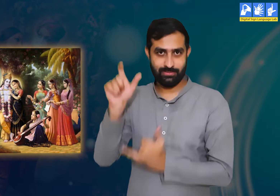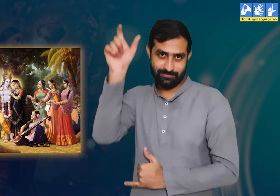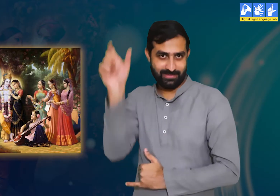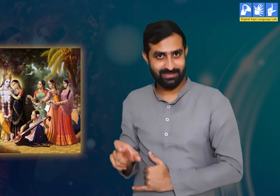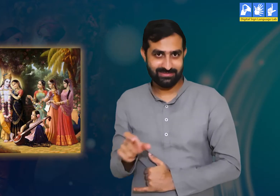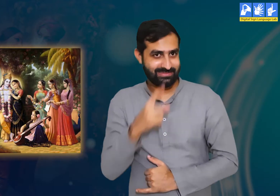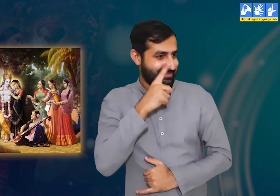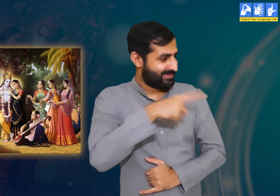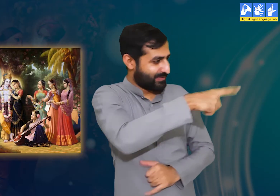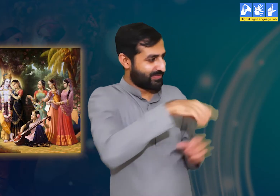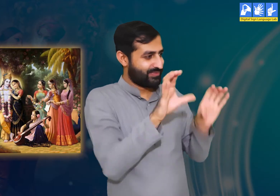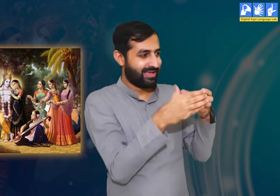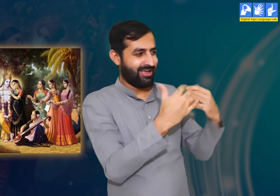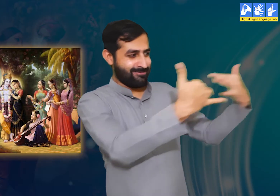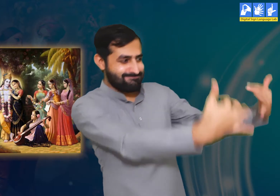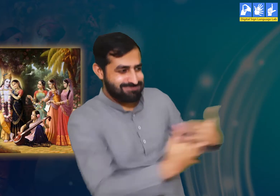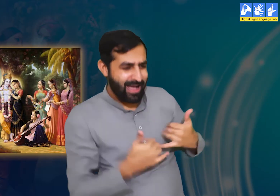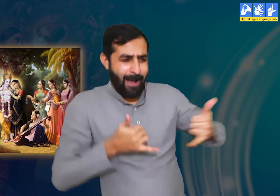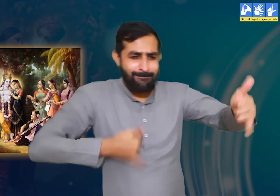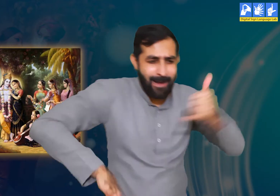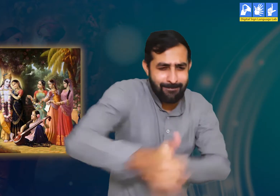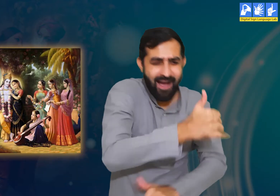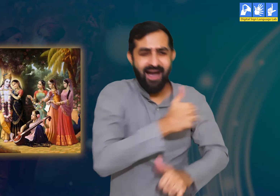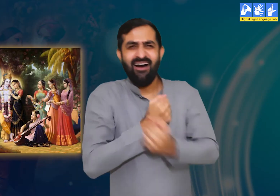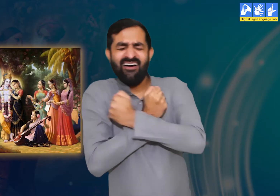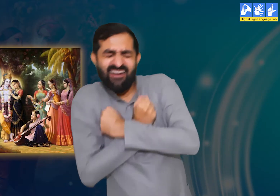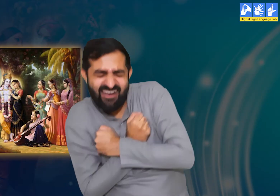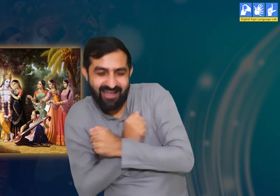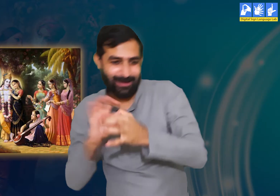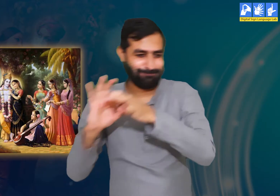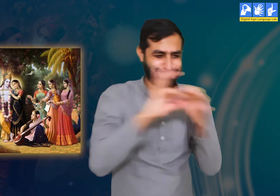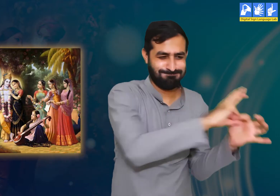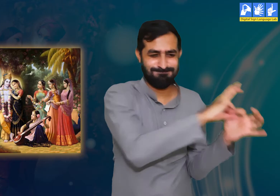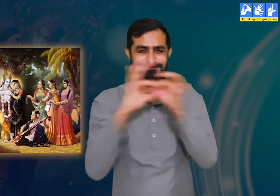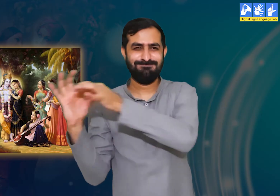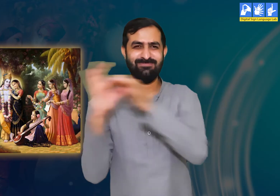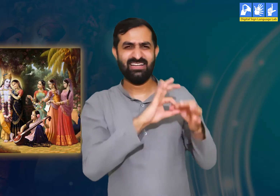श्री कृष्ण इस बारे में जानते हैं कि हम सबको उनसे बेहद लगाव हैं।